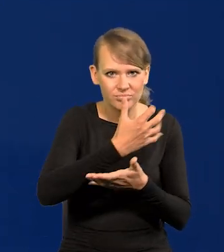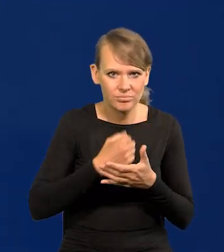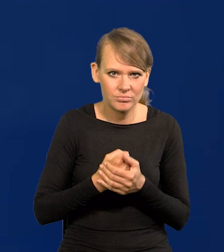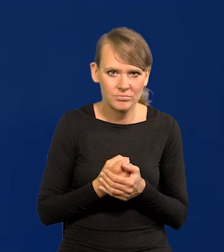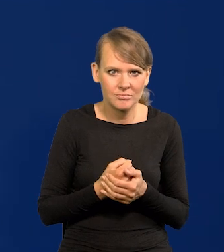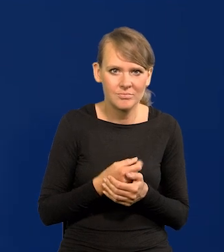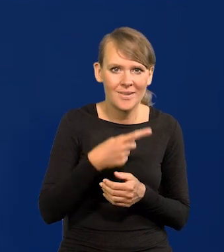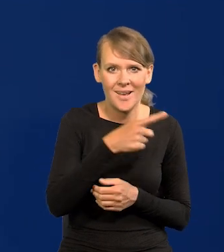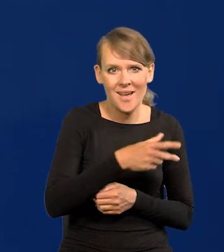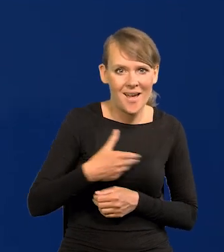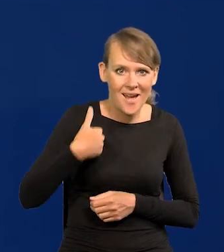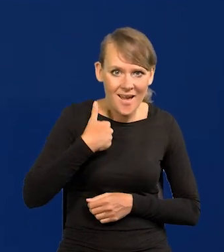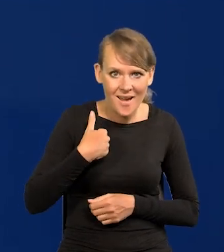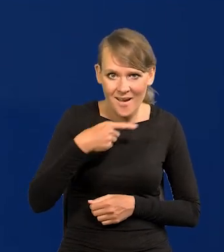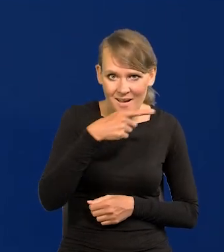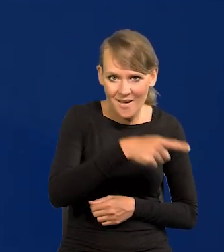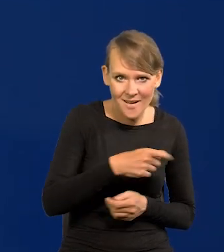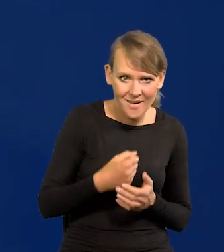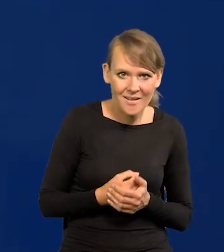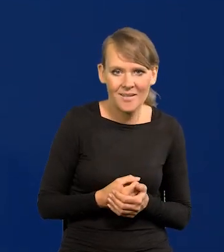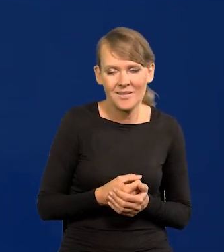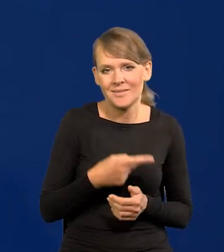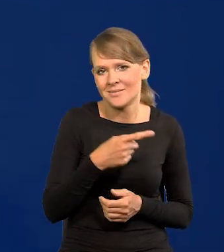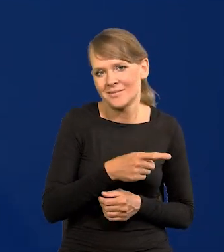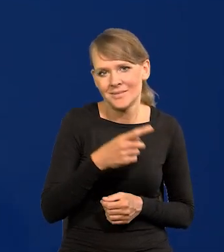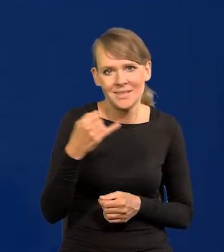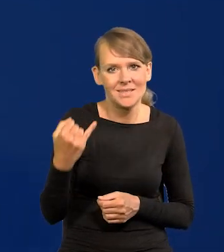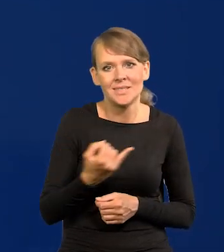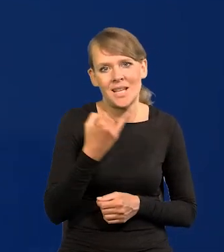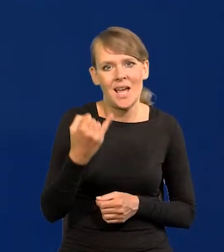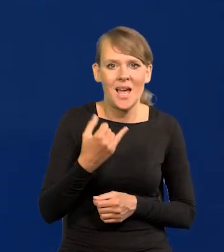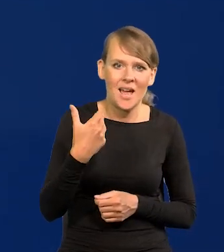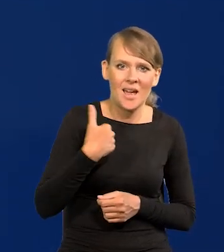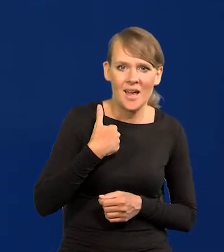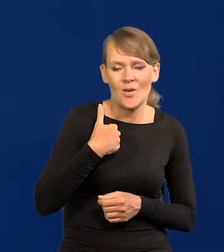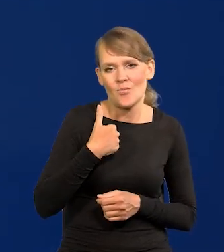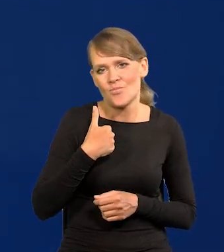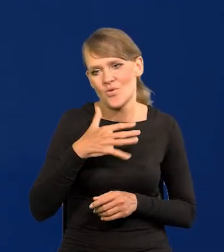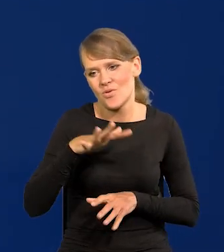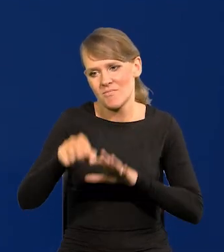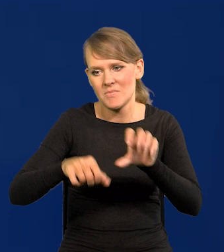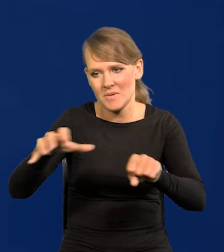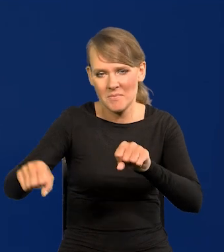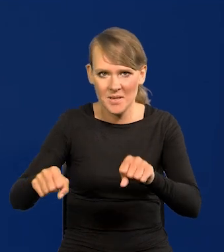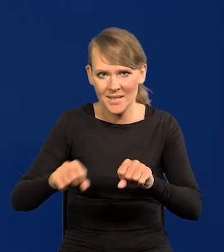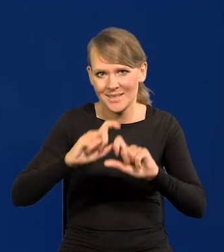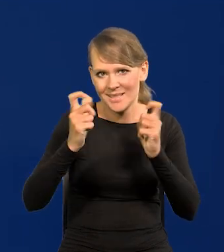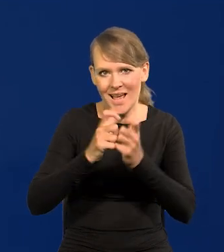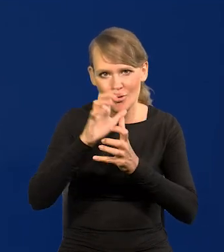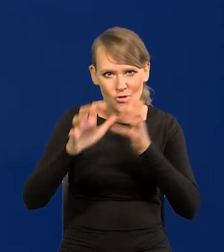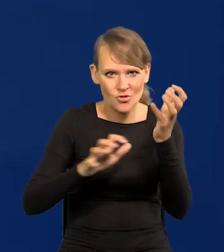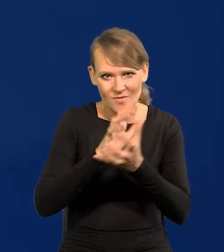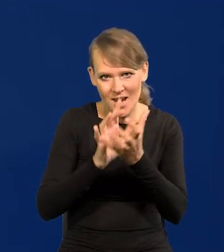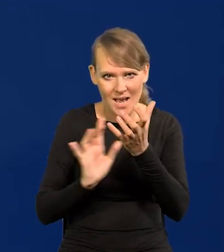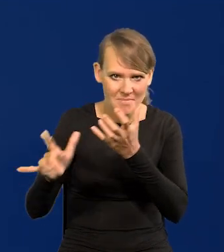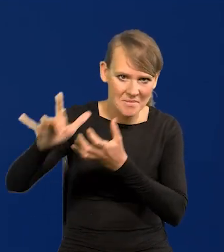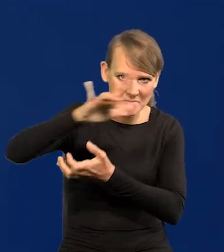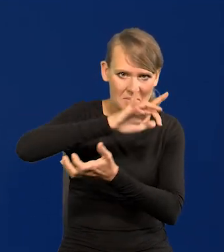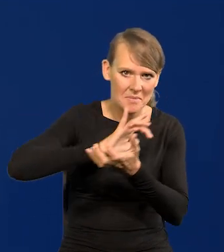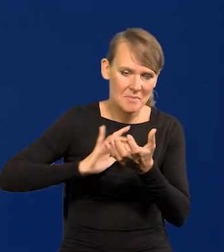Nad imperium brytyjskim słońce nigdy nie zachodziło, jak to się mówi. One obejmowały wokół całego świata obszary,